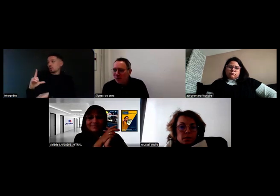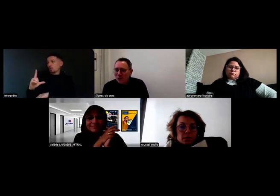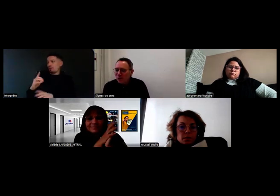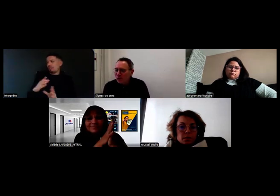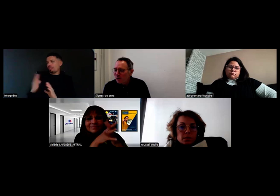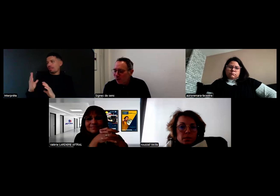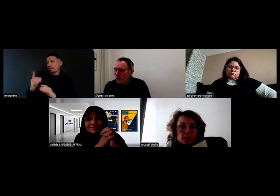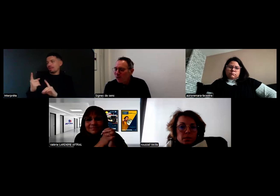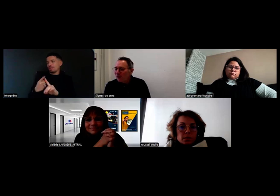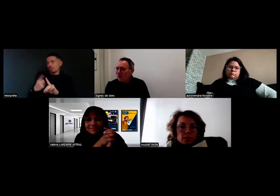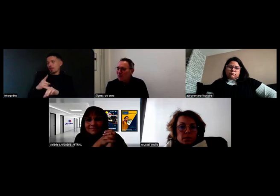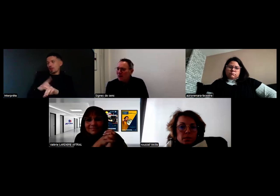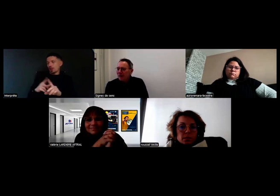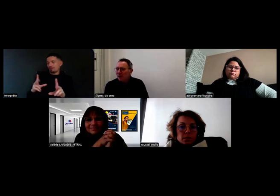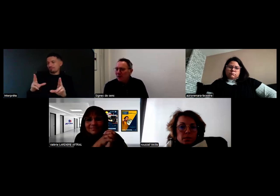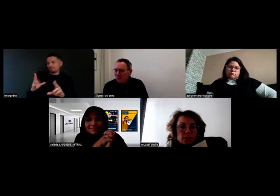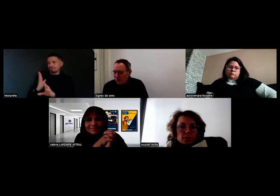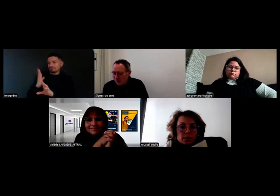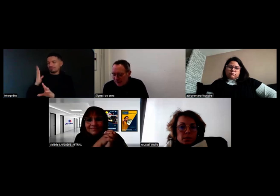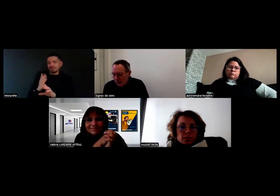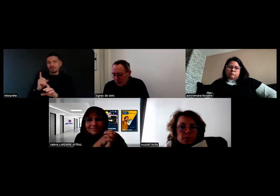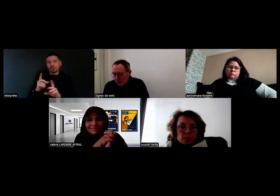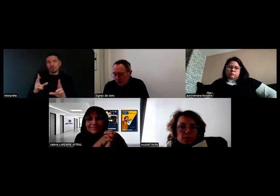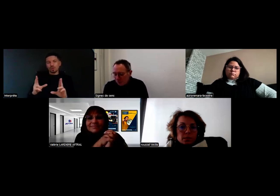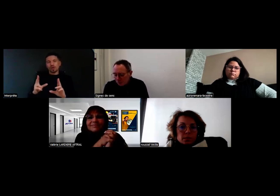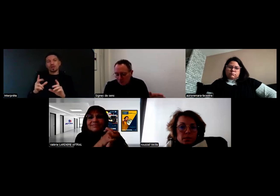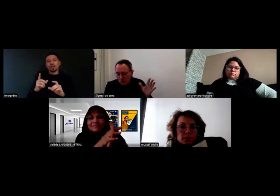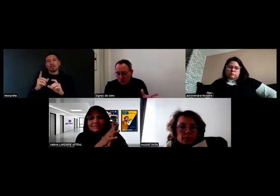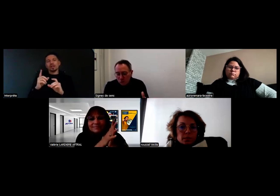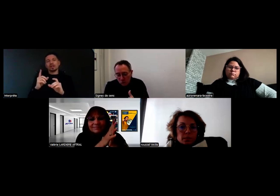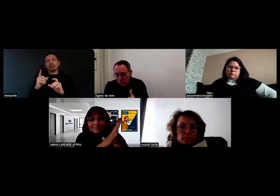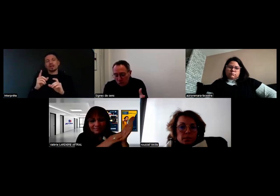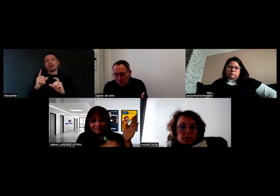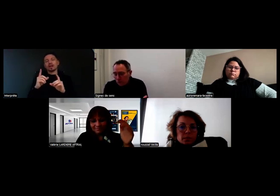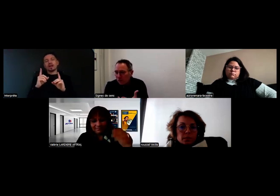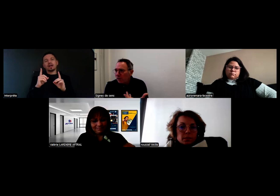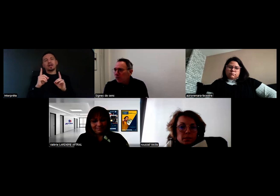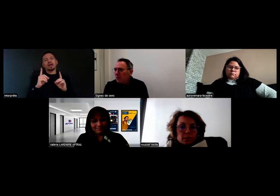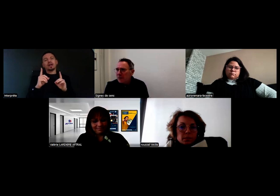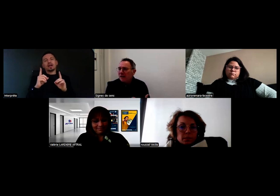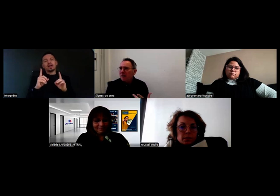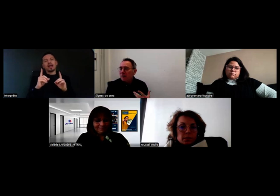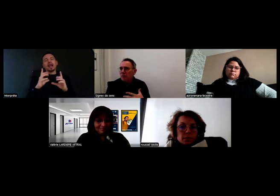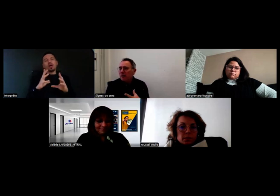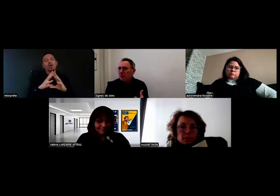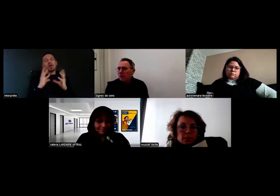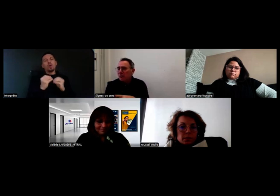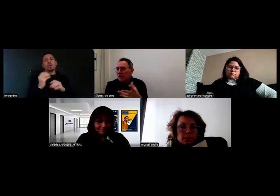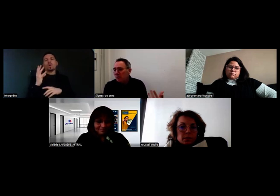c'est important quand on donne des rendez-vous de les maintenir. Ce webinaire, moi je suis très content